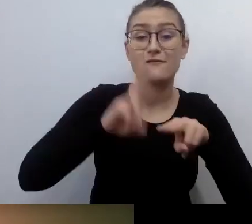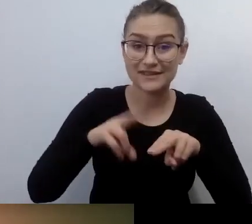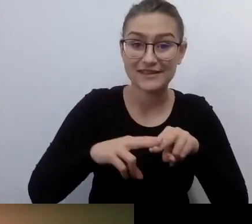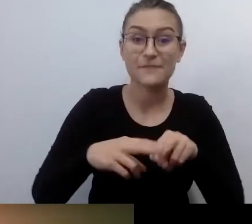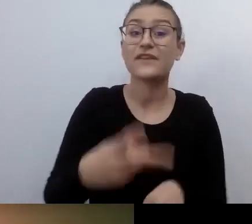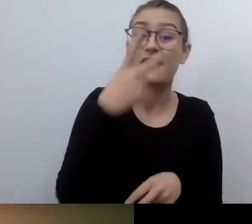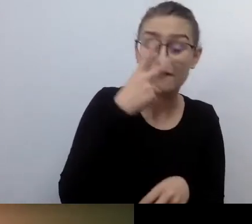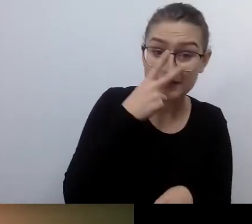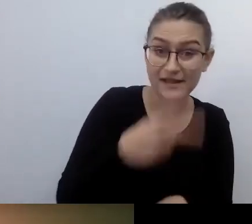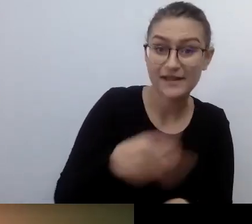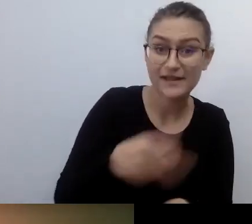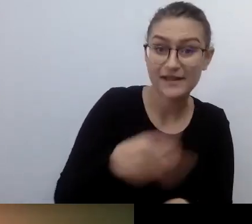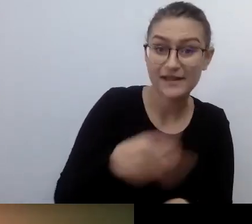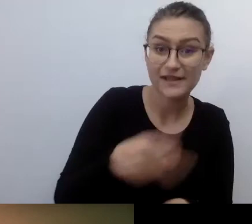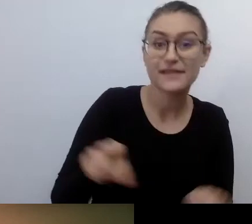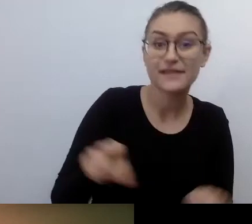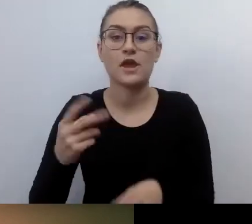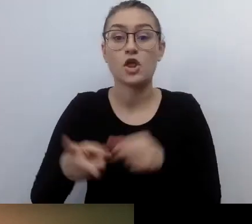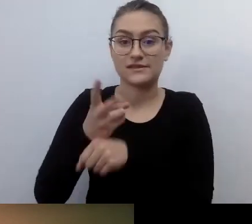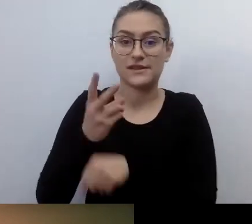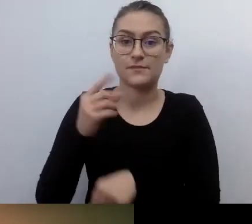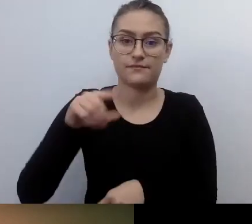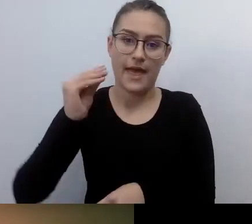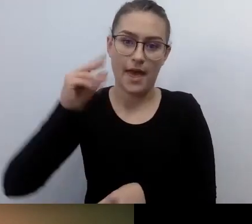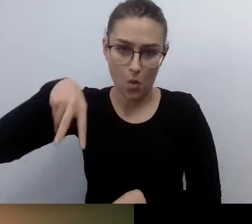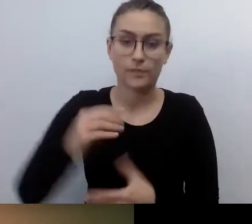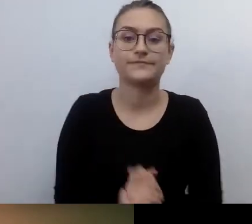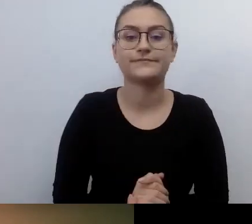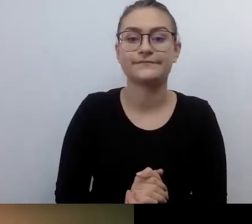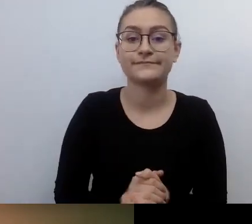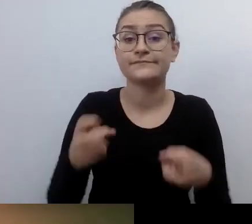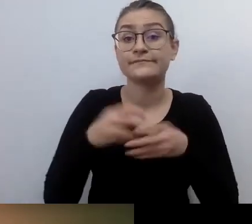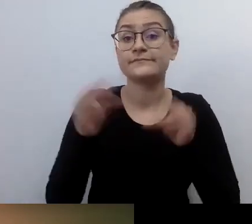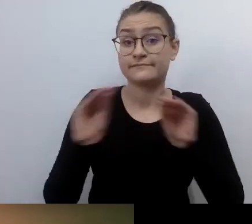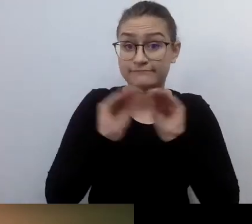Spotkanie jest realizowane z tłumaczeniem na PJM i napisami na żywo.